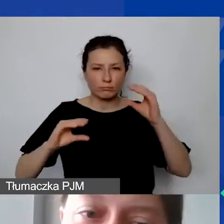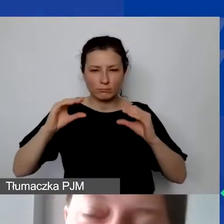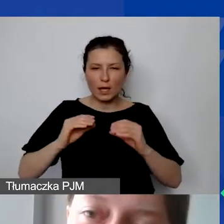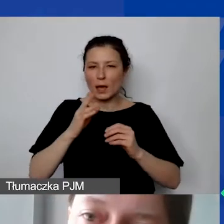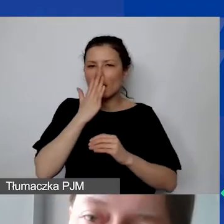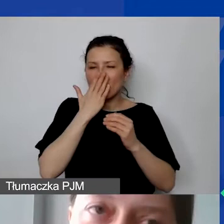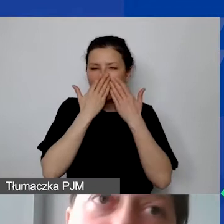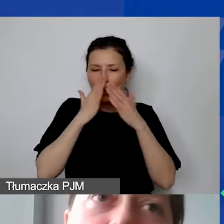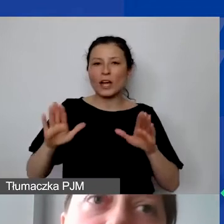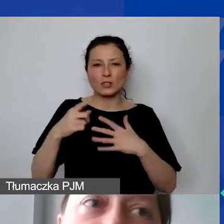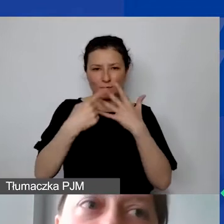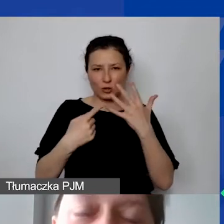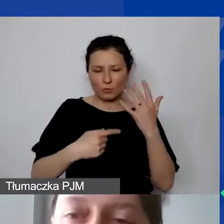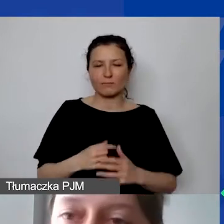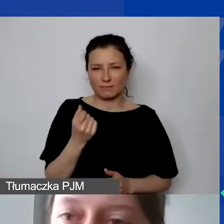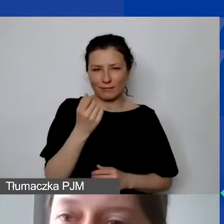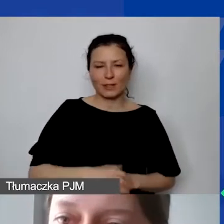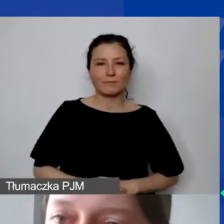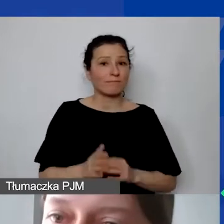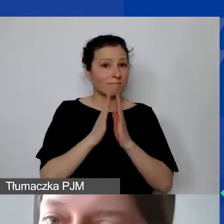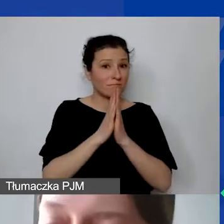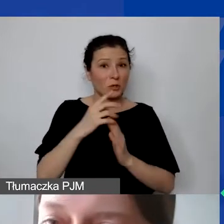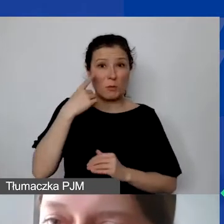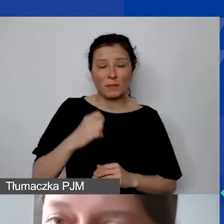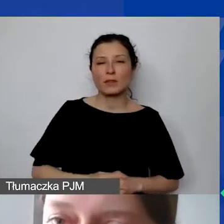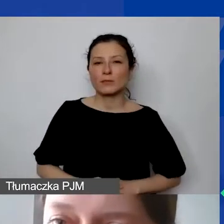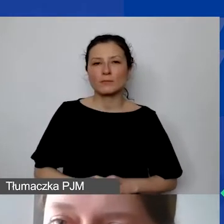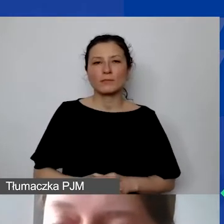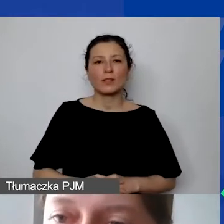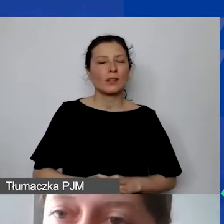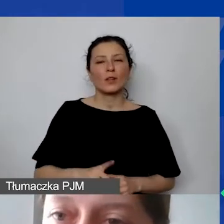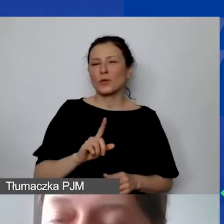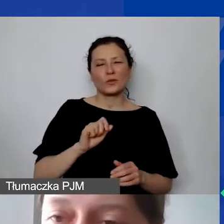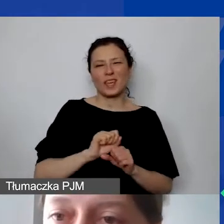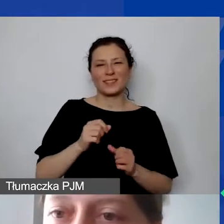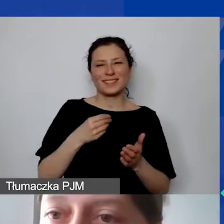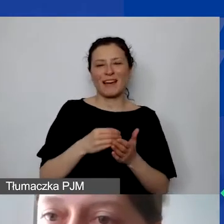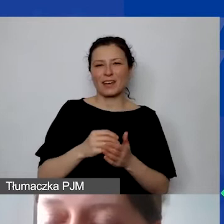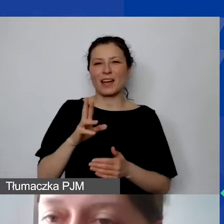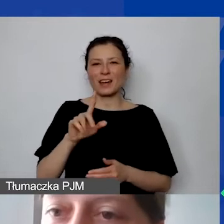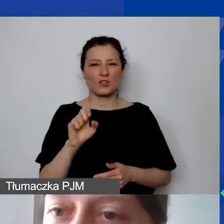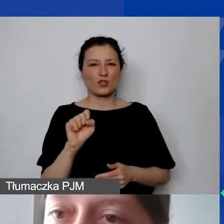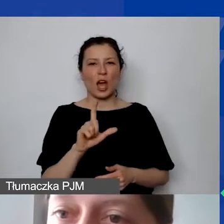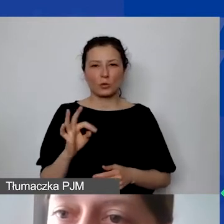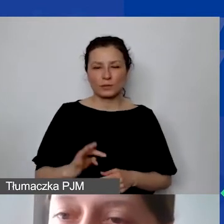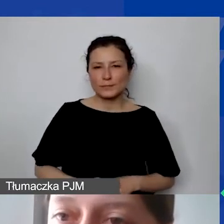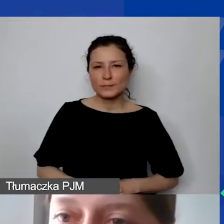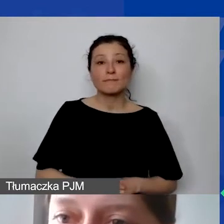proszę pamiętać, że to nie jest jeszcze stawka ryczałtowa. Muszą państwo jeszcze określić koszty administracyjne,